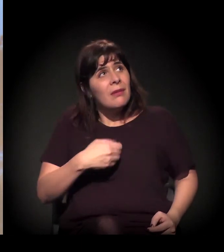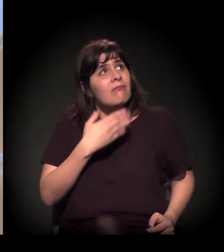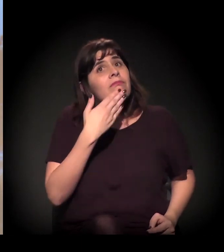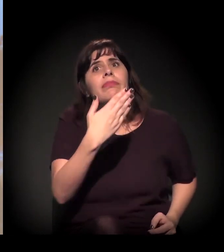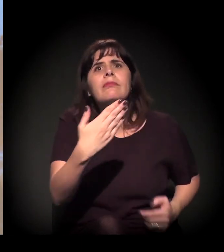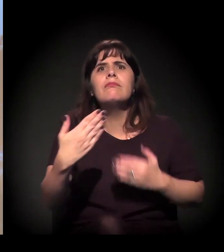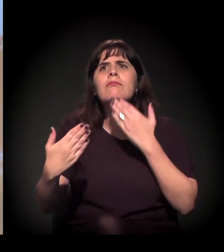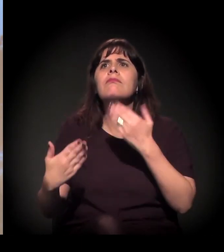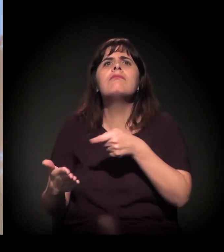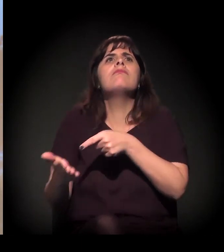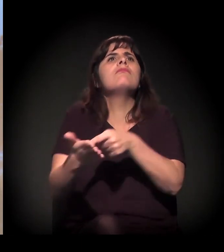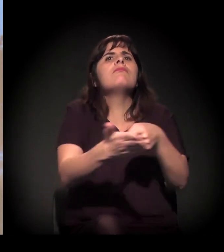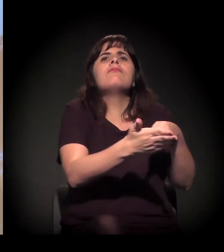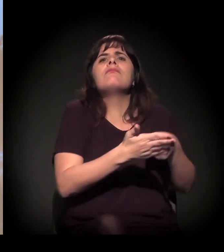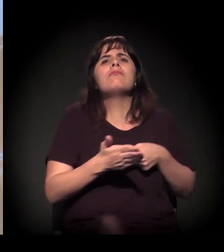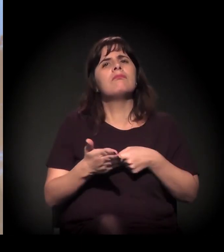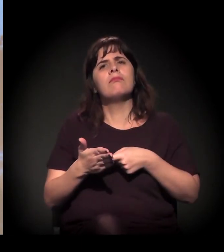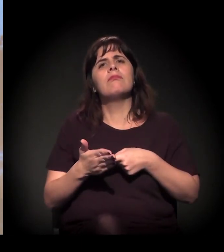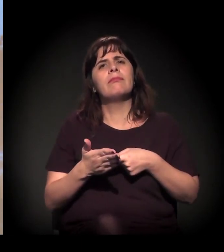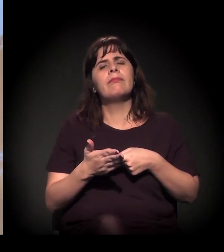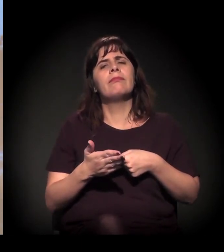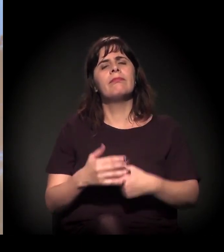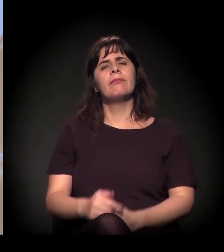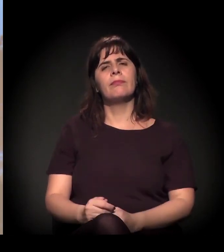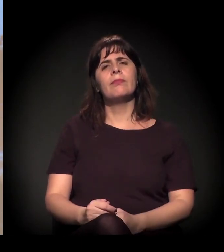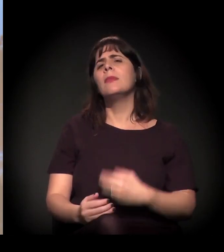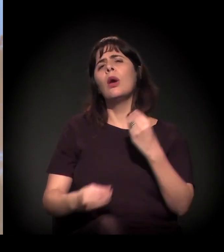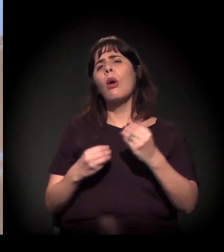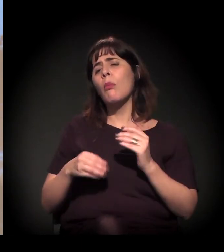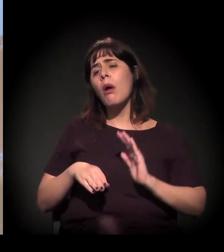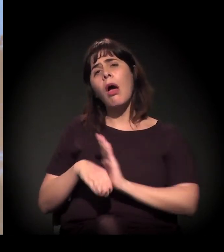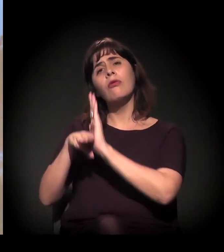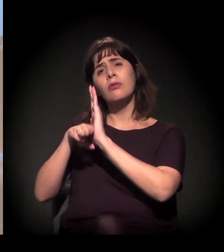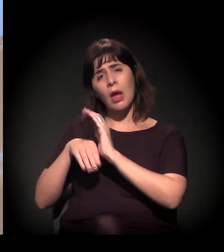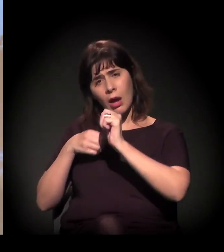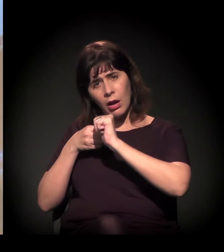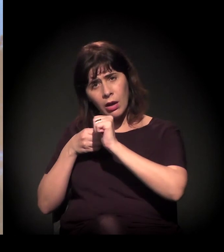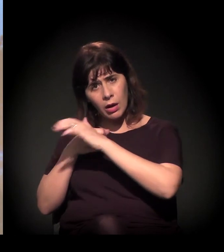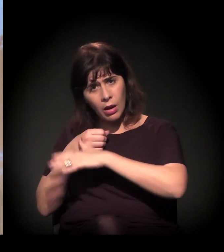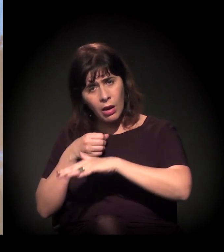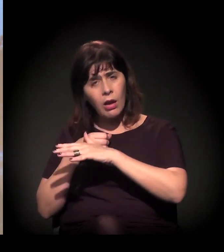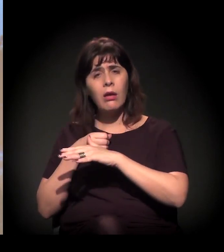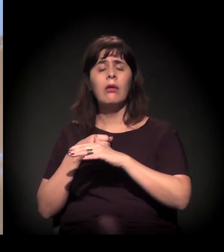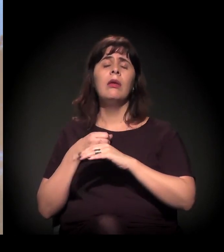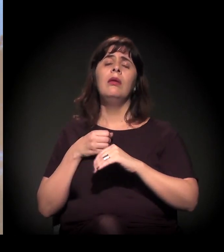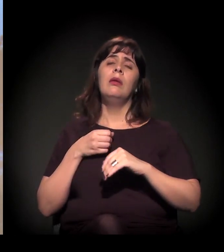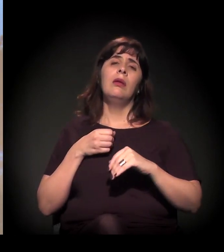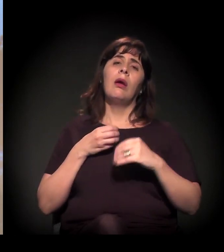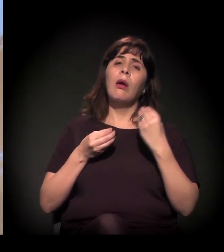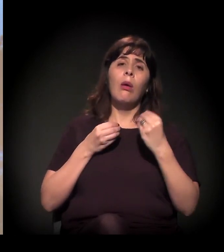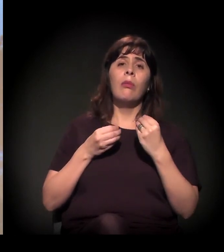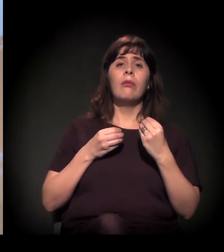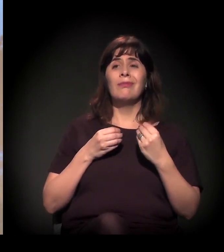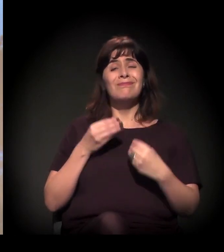E como ajudar a “Craco”, como ajudar todos os movimentos? Acho que é a gente tentar manter os assuntos em pauta,